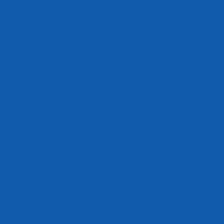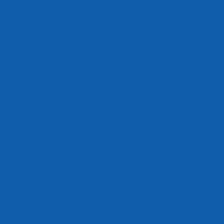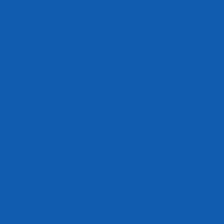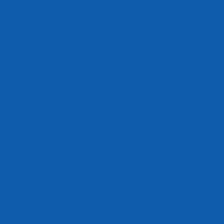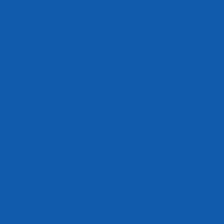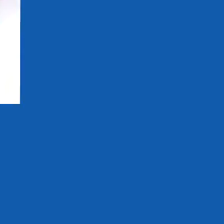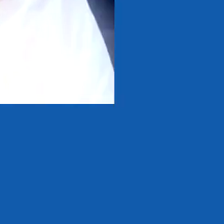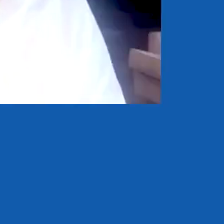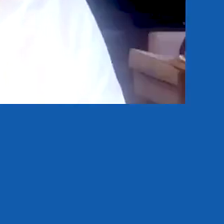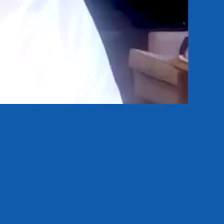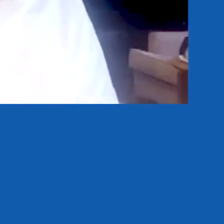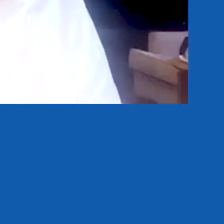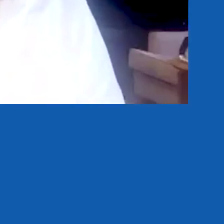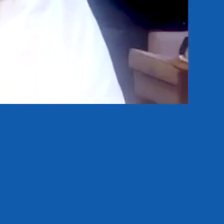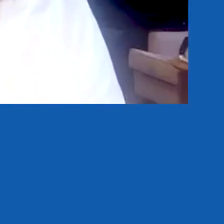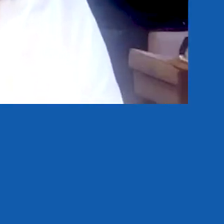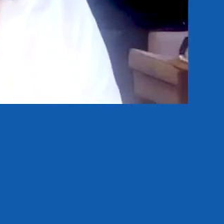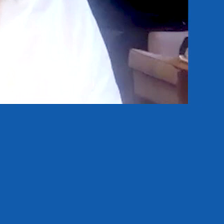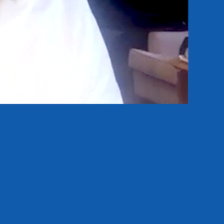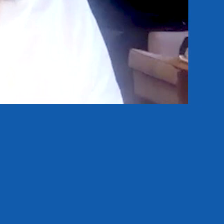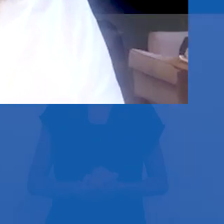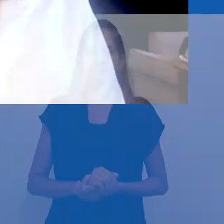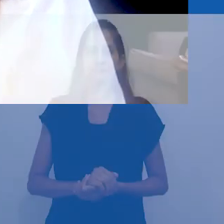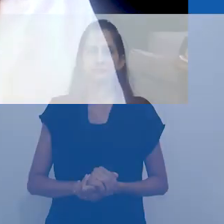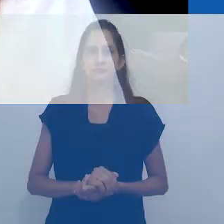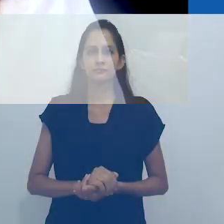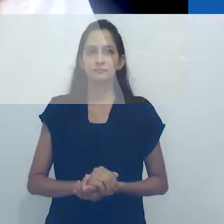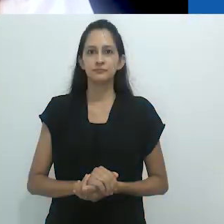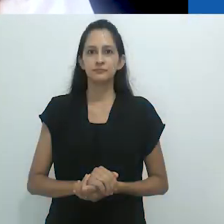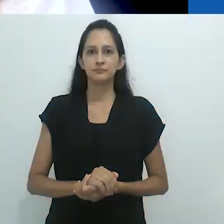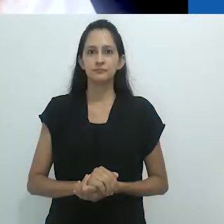Hoje teremos essa imensa satisfação de assistir